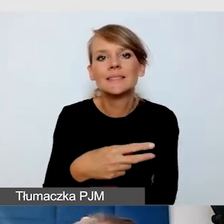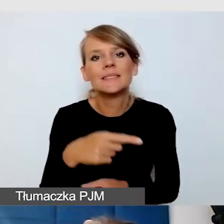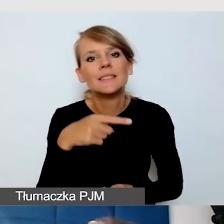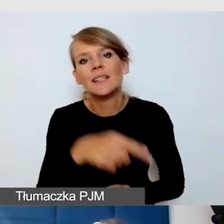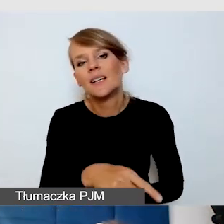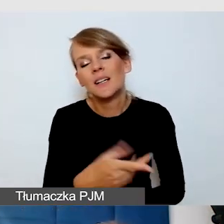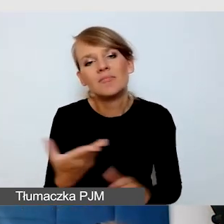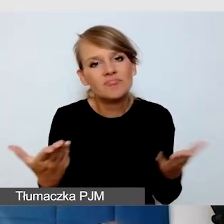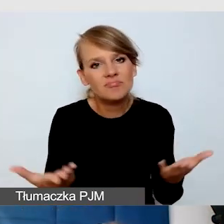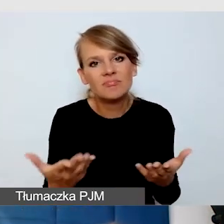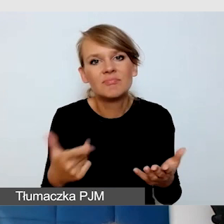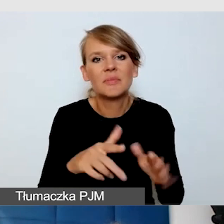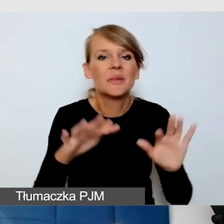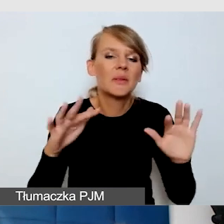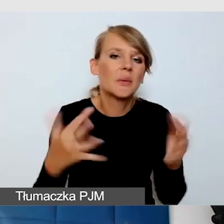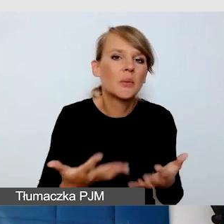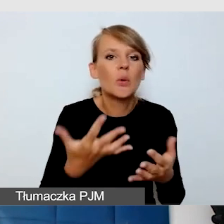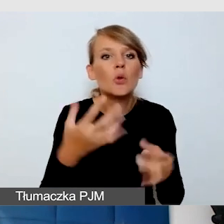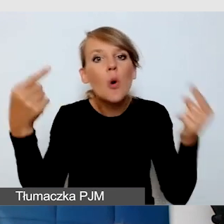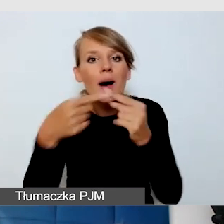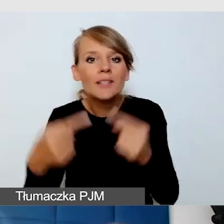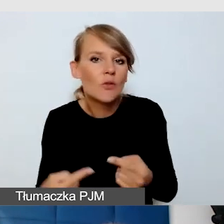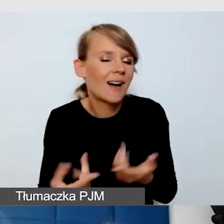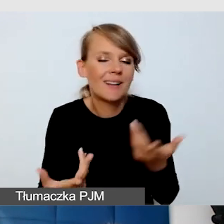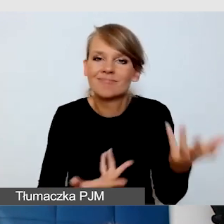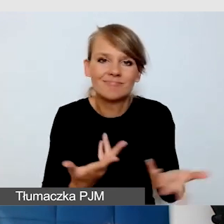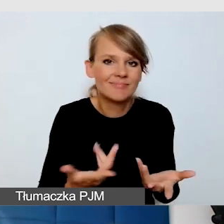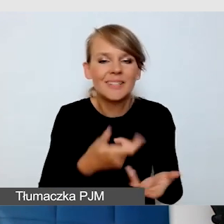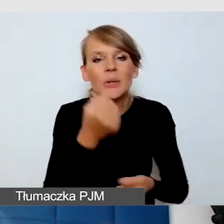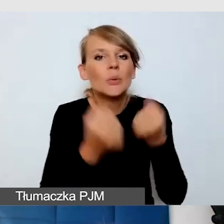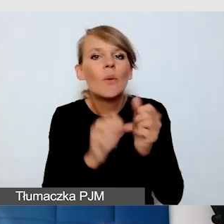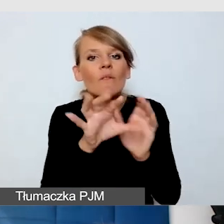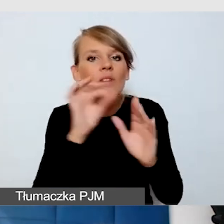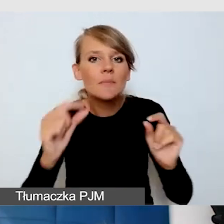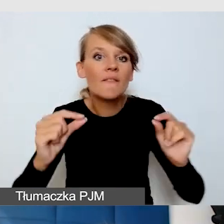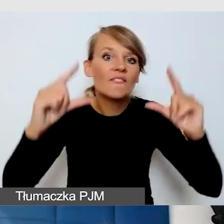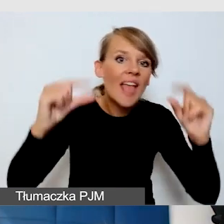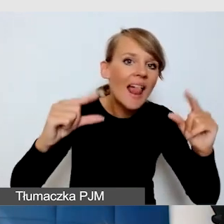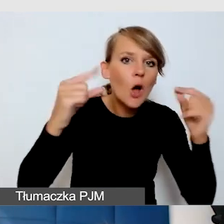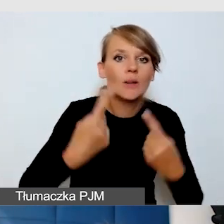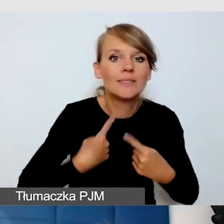Znacznie trudniej samemu sobie wybierać wielkość napisów